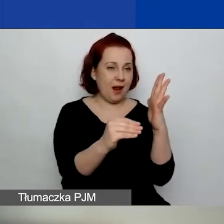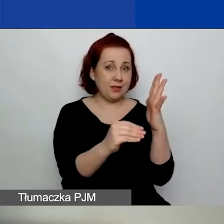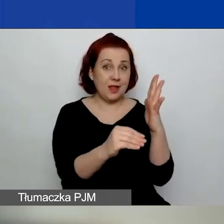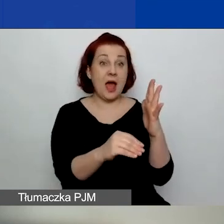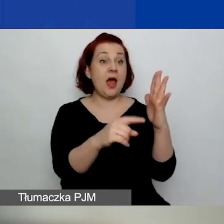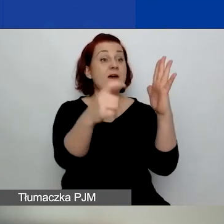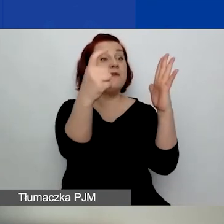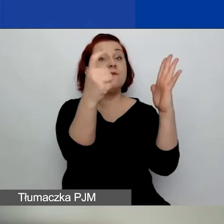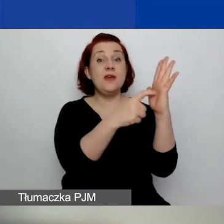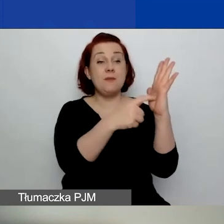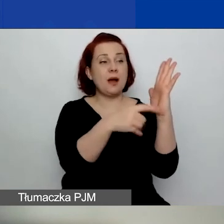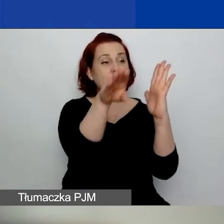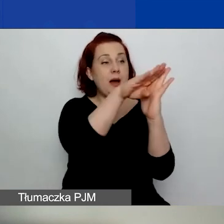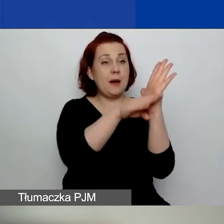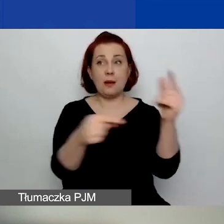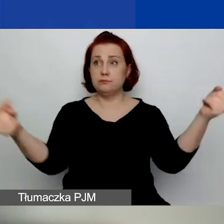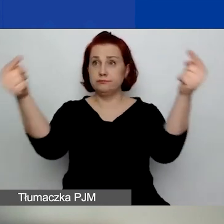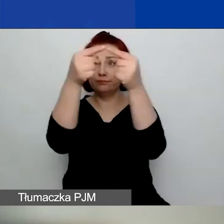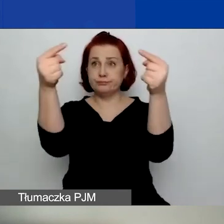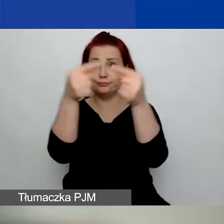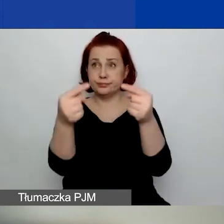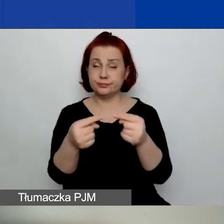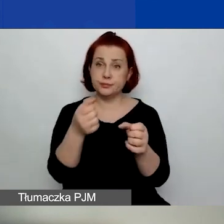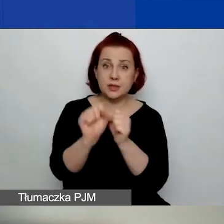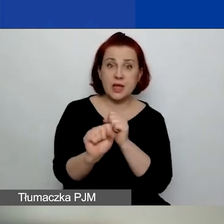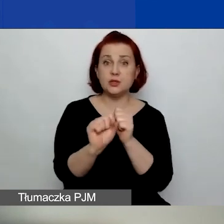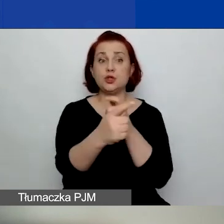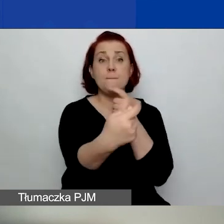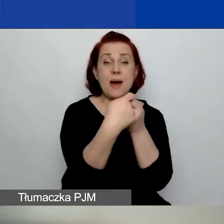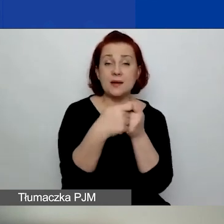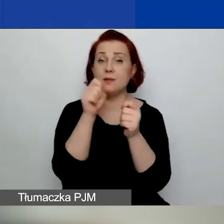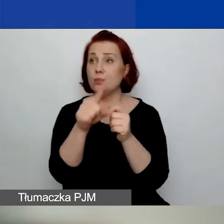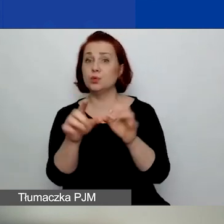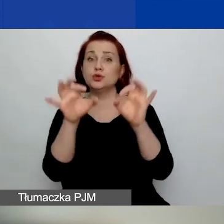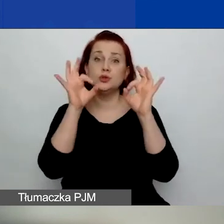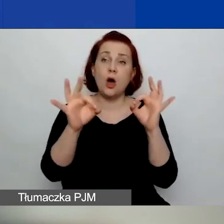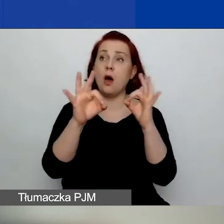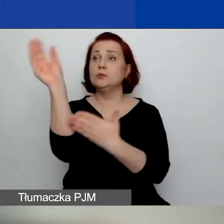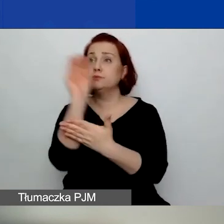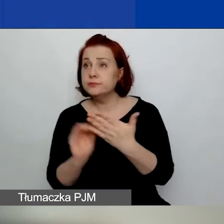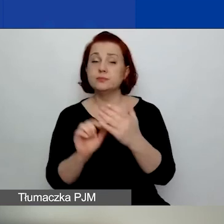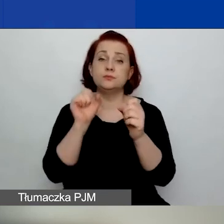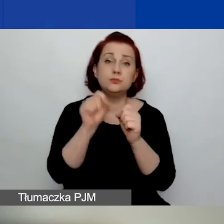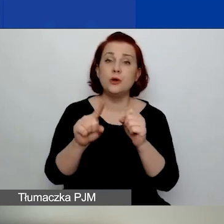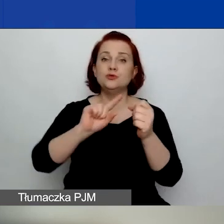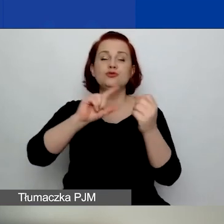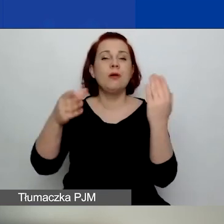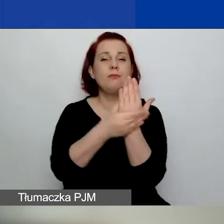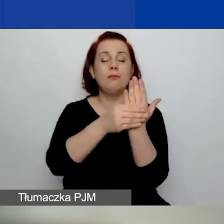dotyczącymi kwalifikacji wnioskodawców, partnerów, poprawności formularza, kompletności załączników.